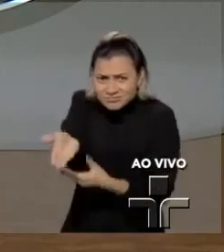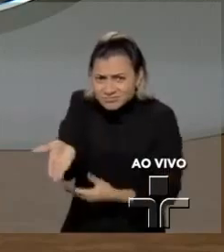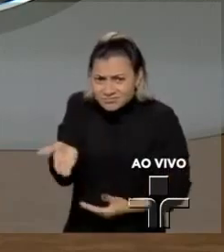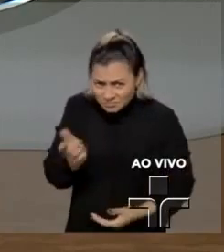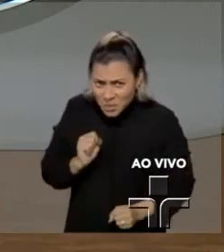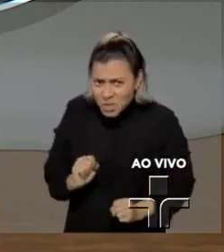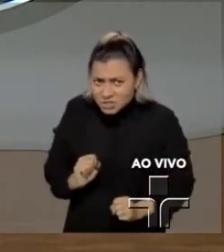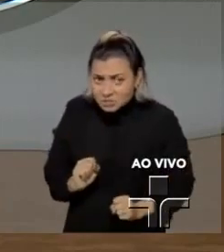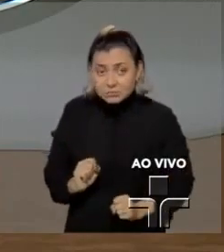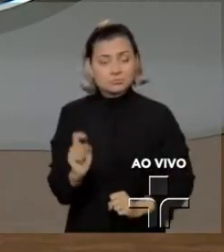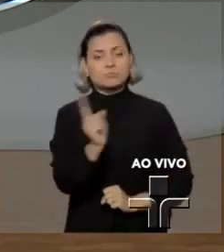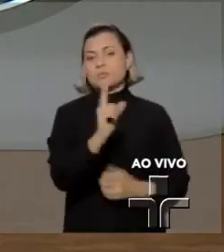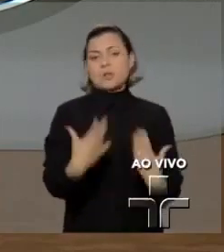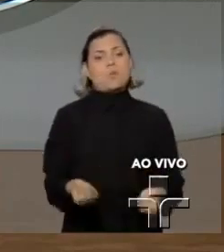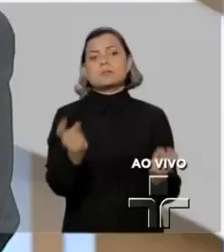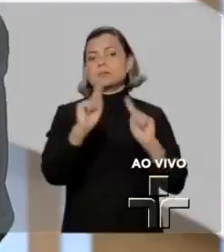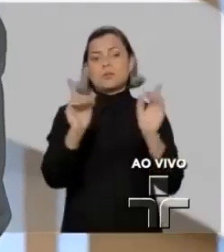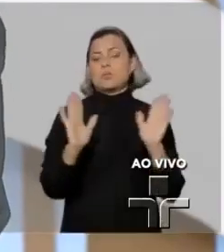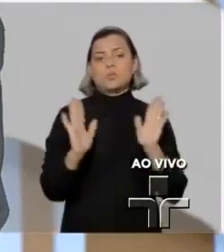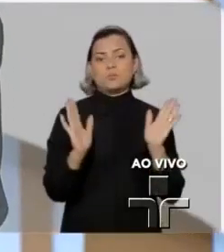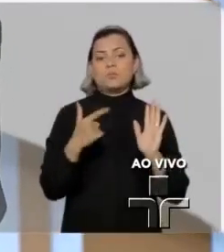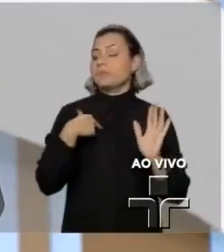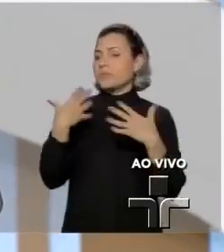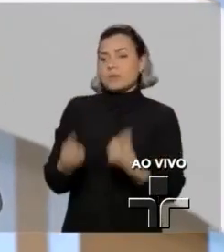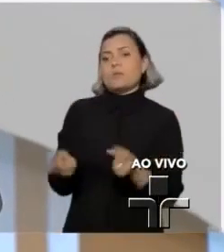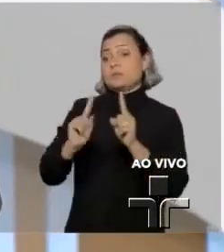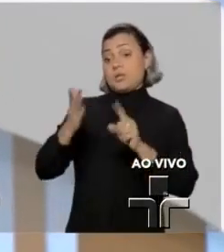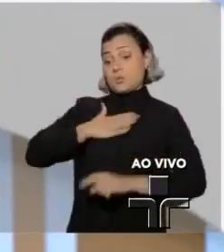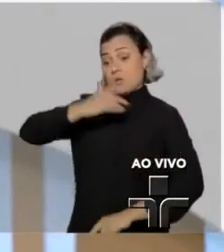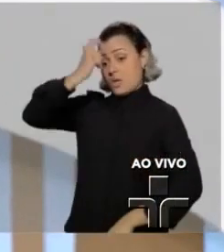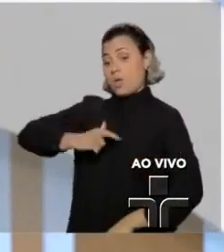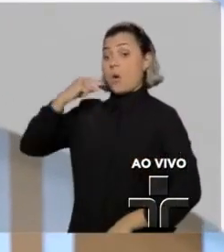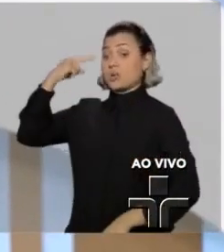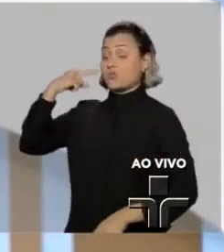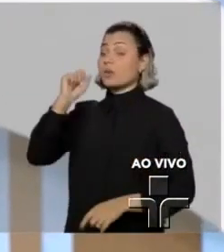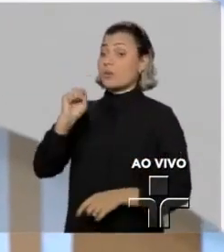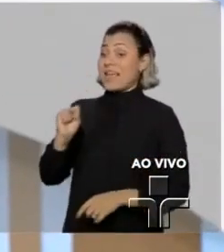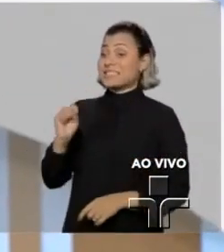Não. Eu defendo, como advogado, defendo o que o Supremo defende.